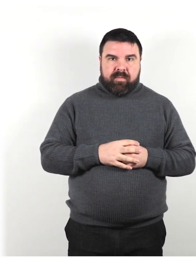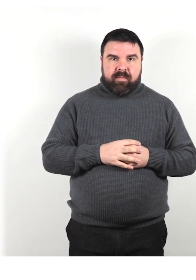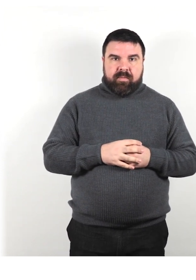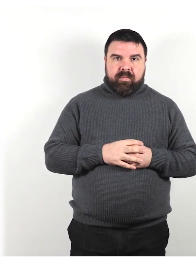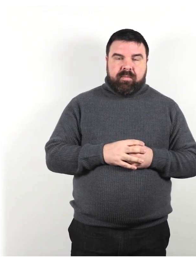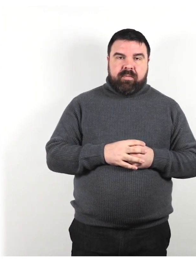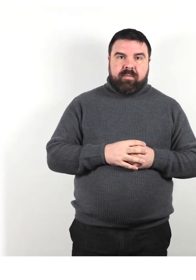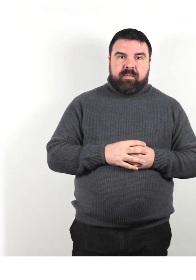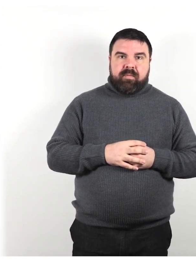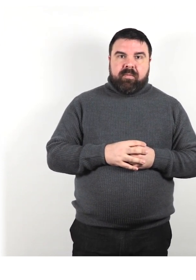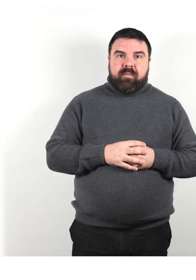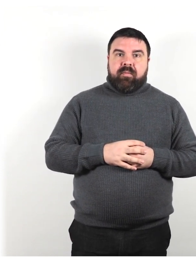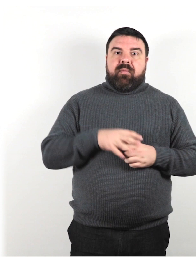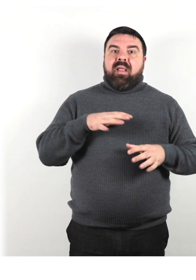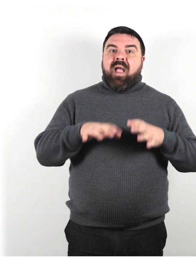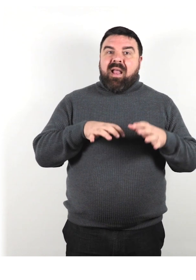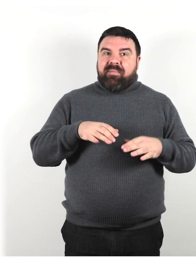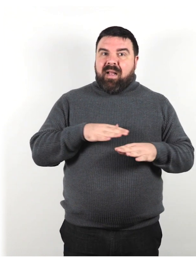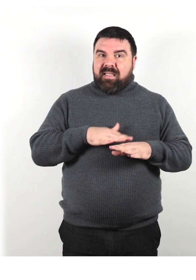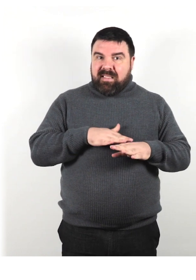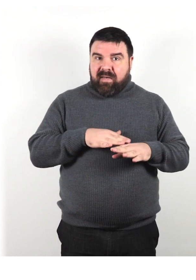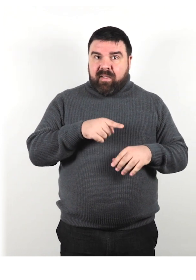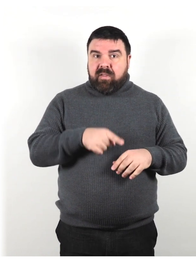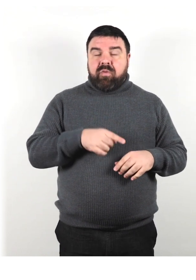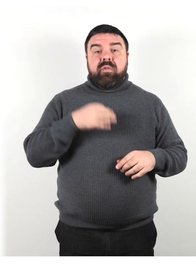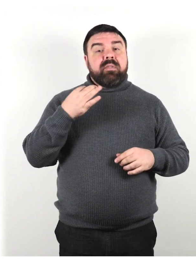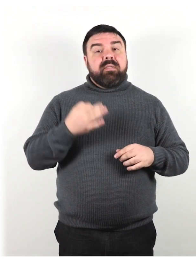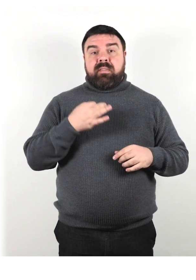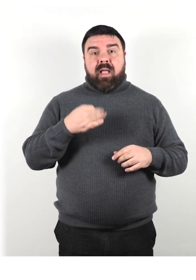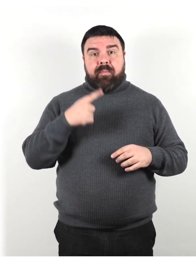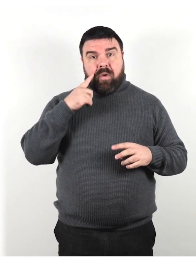Un animale di servizio deve essere sempre sotto il controllo del suo proprietario.